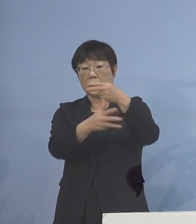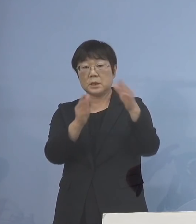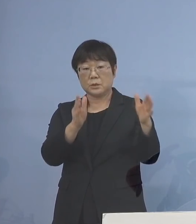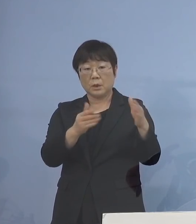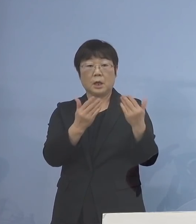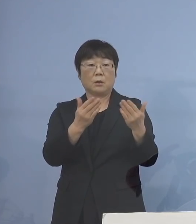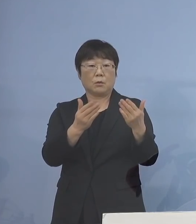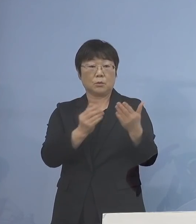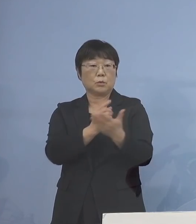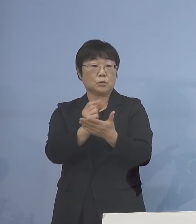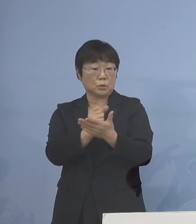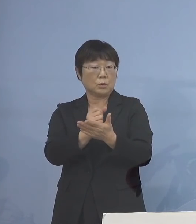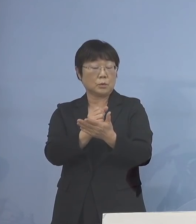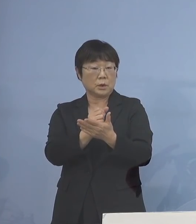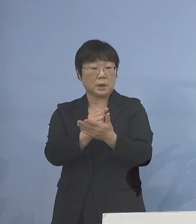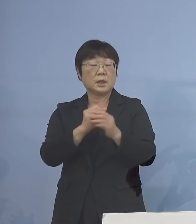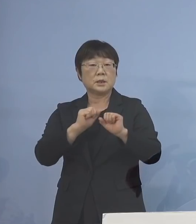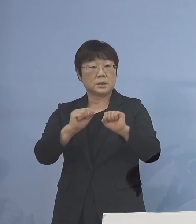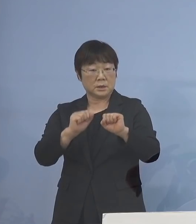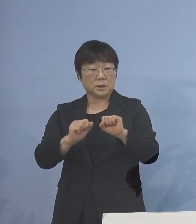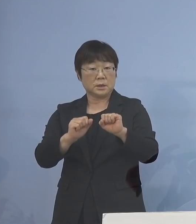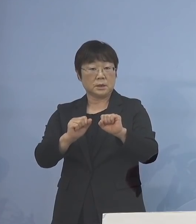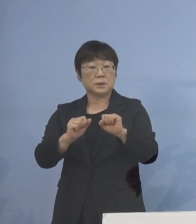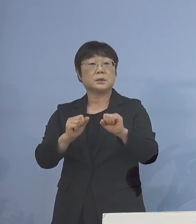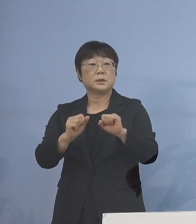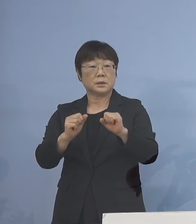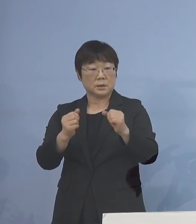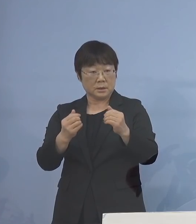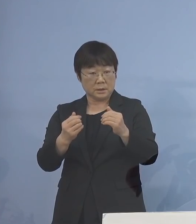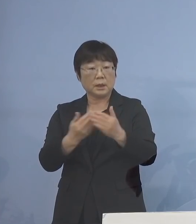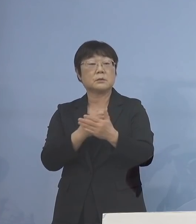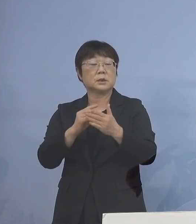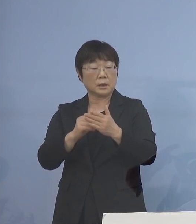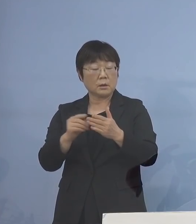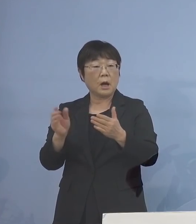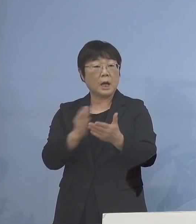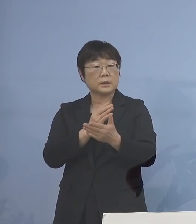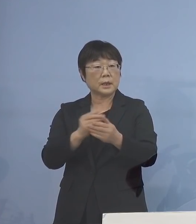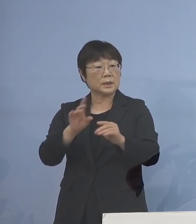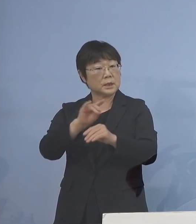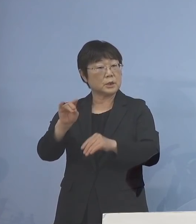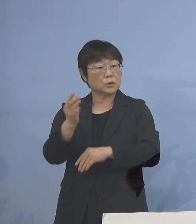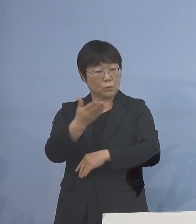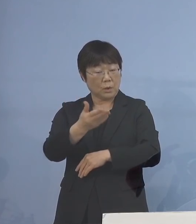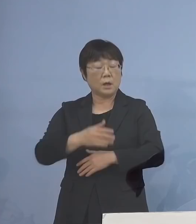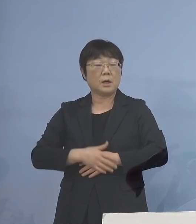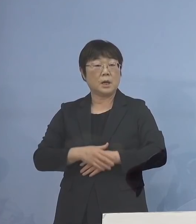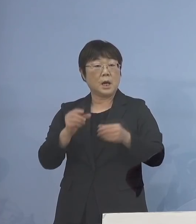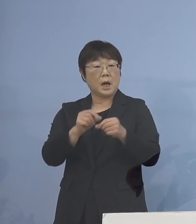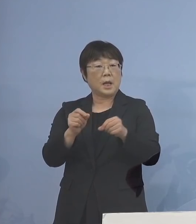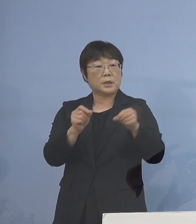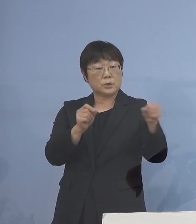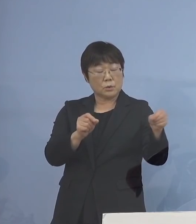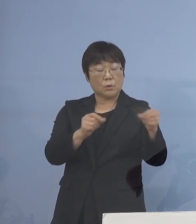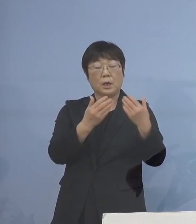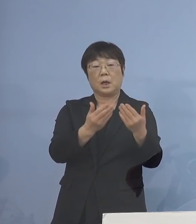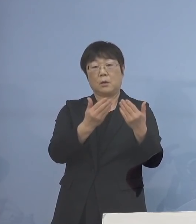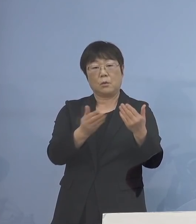具体的にはどういう判断基準に なるのかということと 延長するのは 各学校で判断するのか